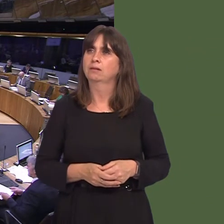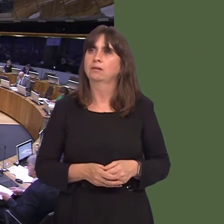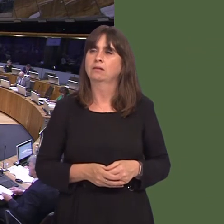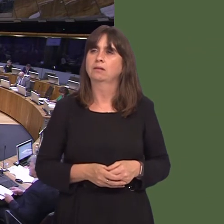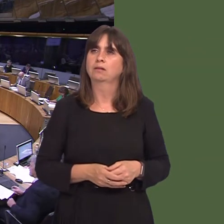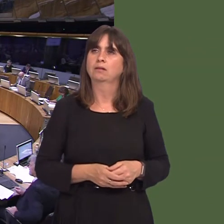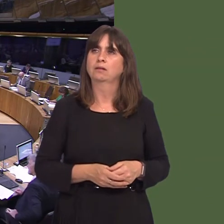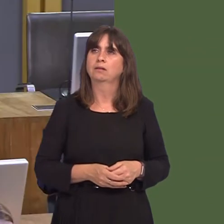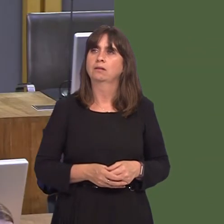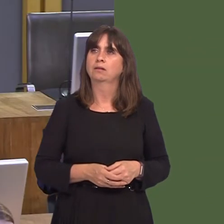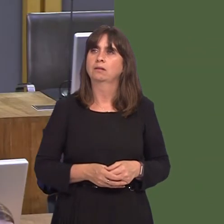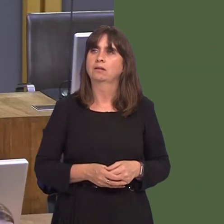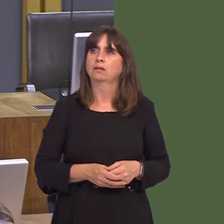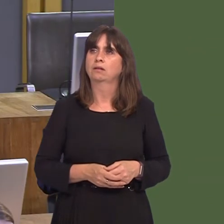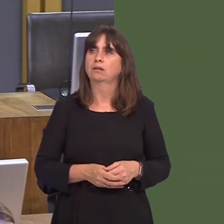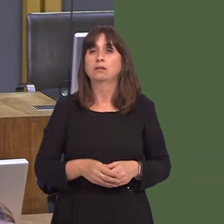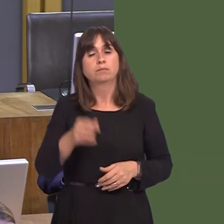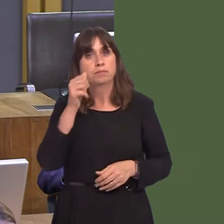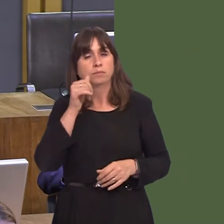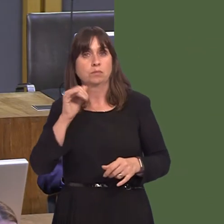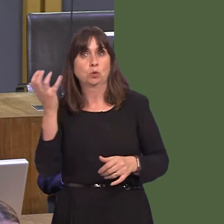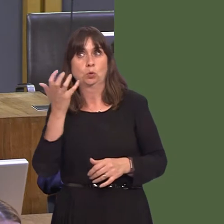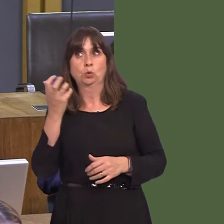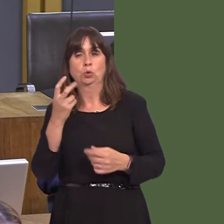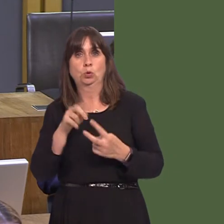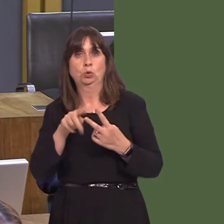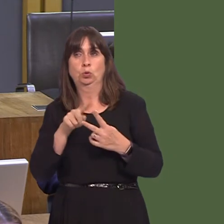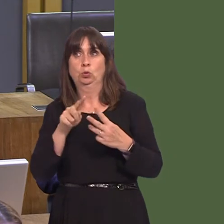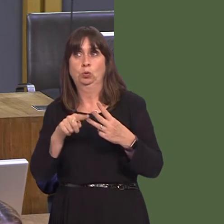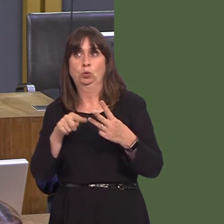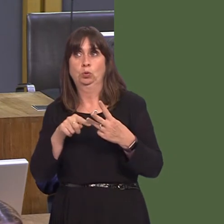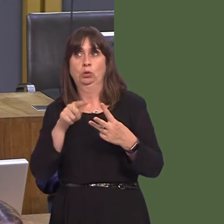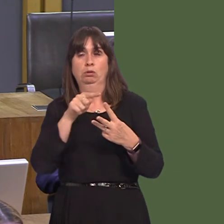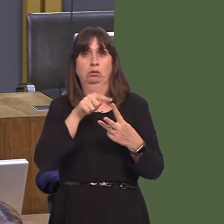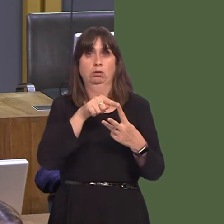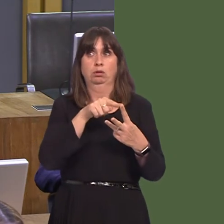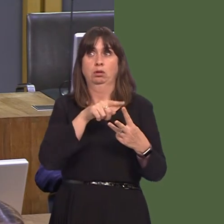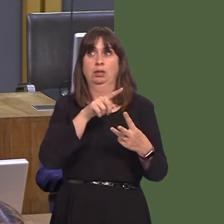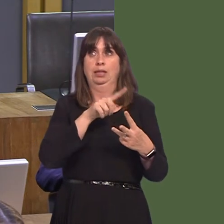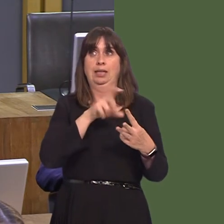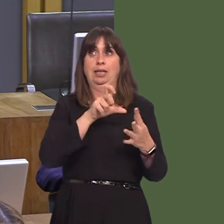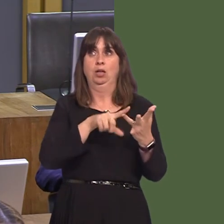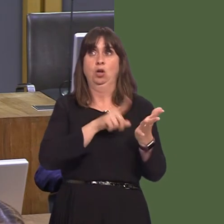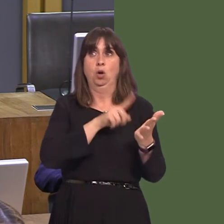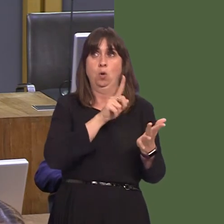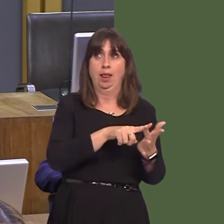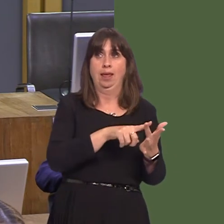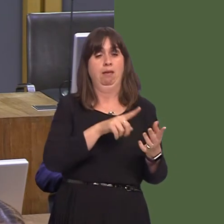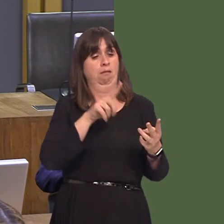this country: one being E. coli, the second being cockroaches, and the thirdóthe certainty that this question will keep coming up on the order paper in this place.